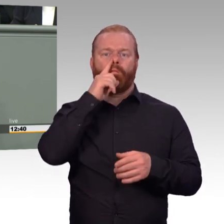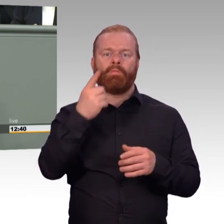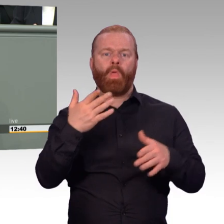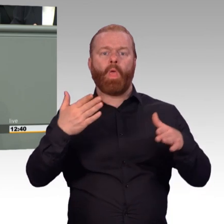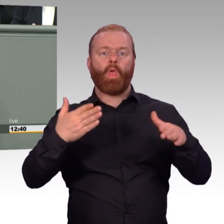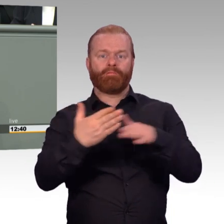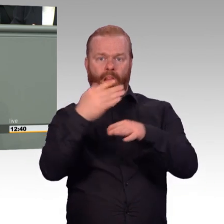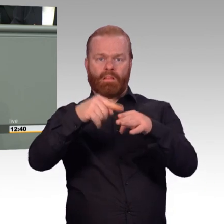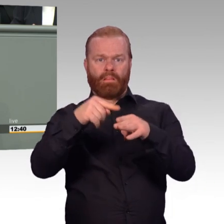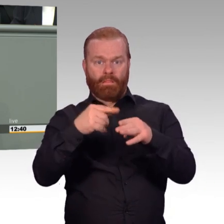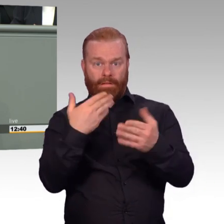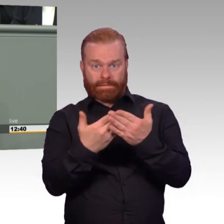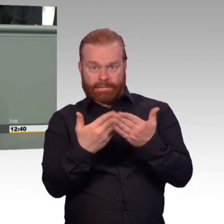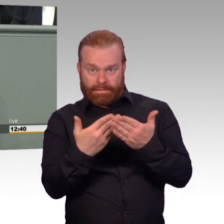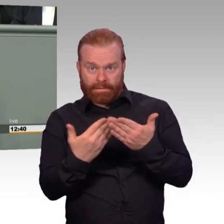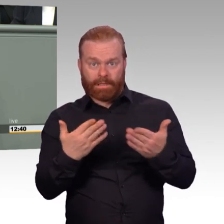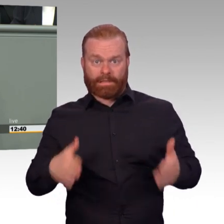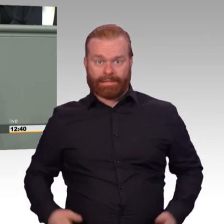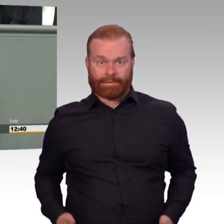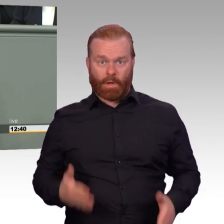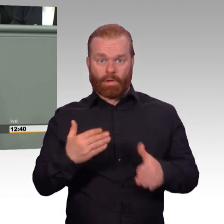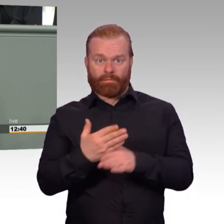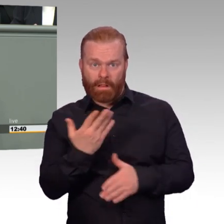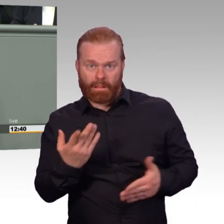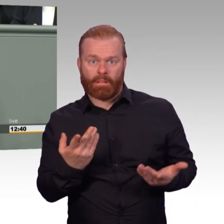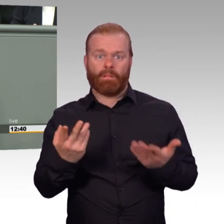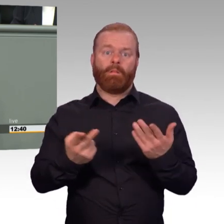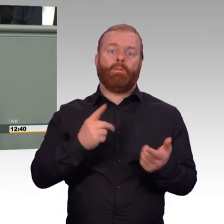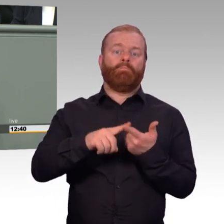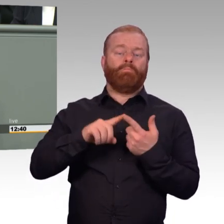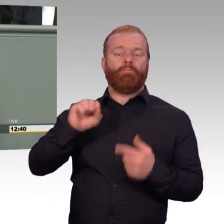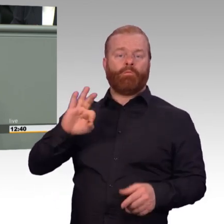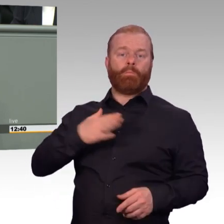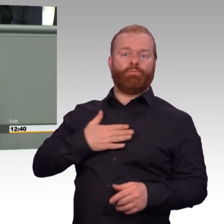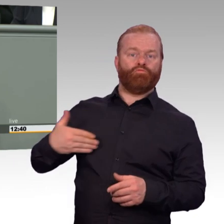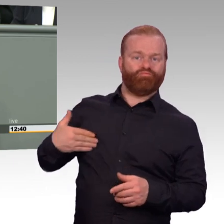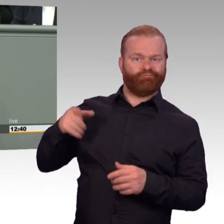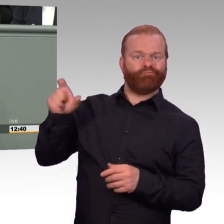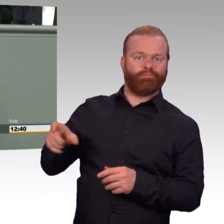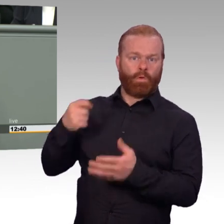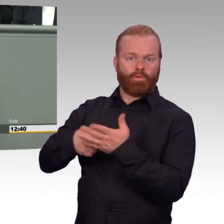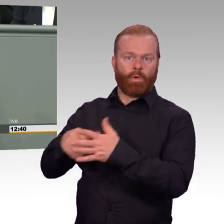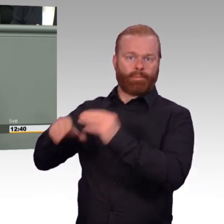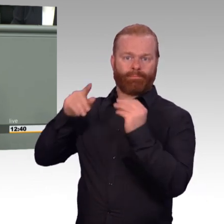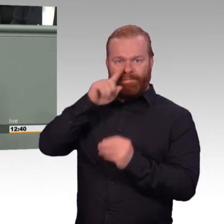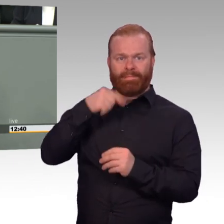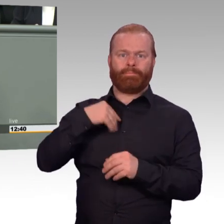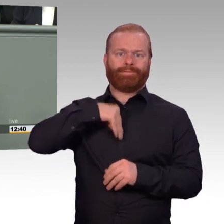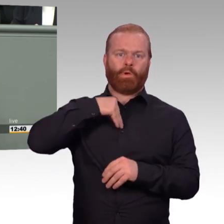Das neue Einsatzbereitschaftsstärkungsgesetz, also ich könnte auch sagen im neuen Stil Gute-Truppe-Gesetz, enthält klare Fortschritte